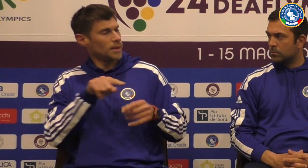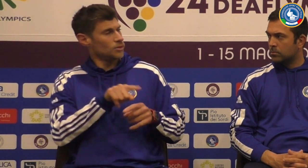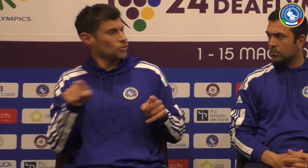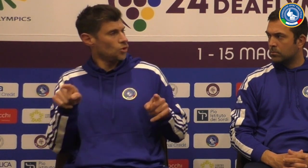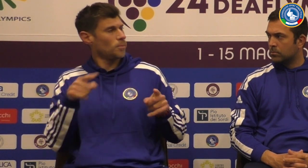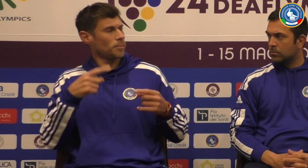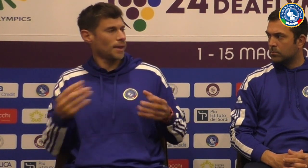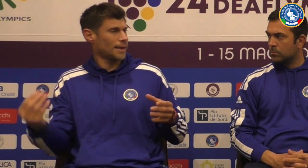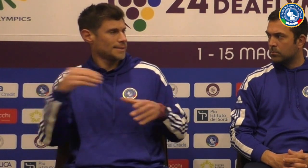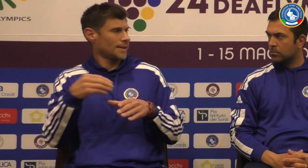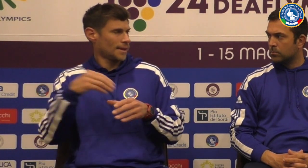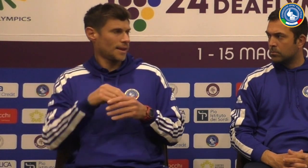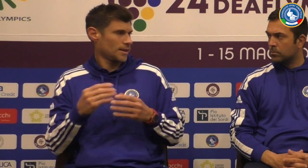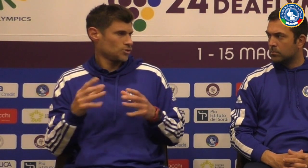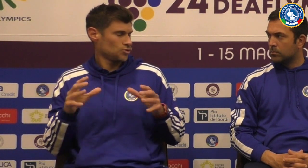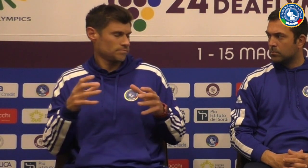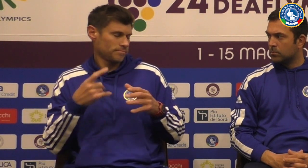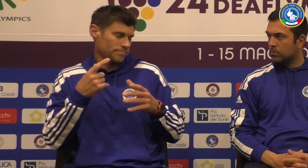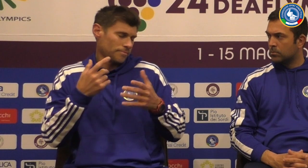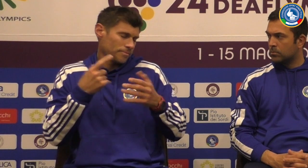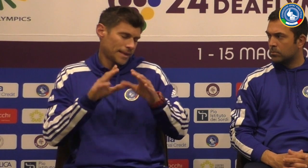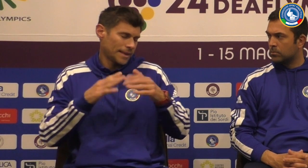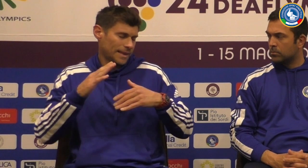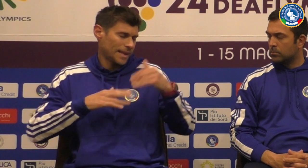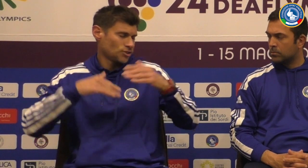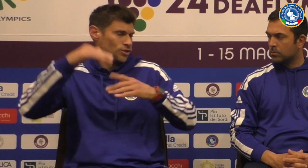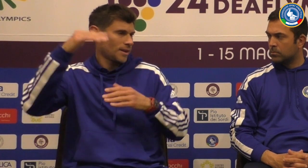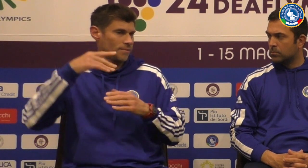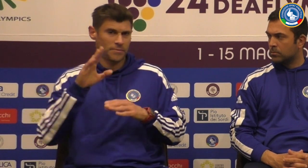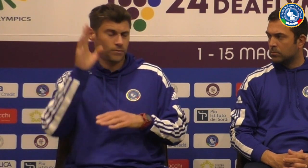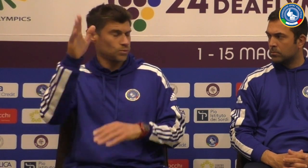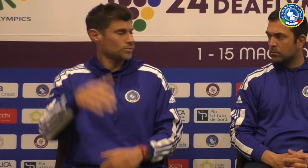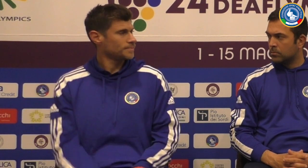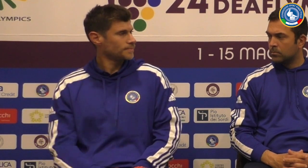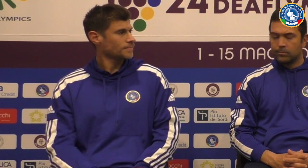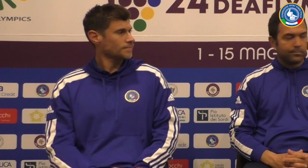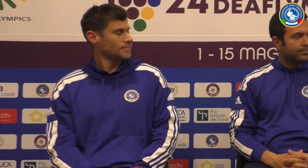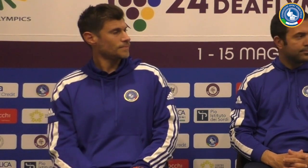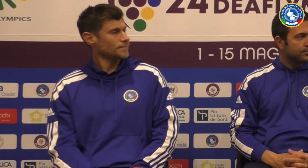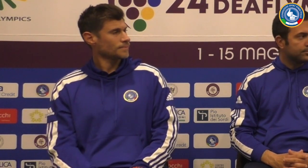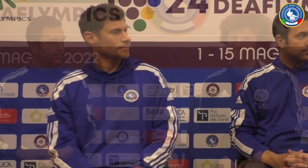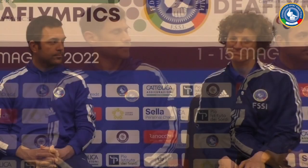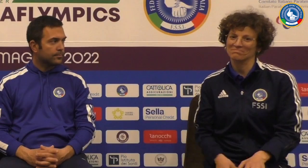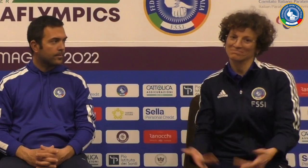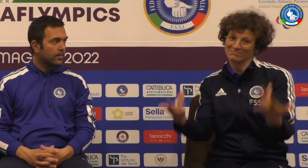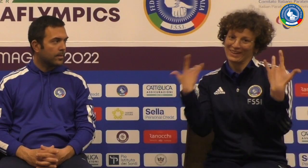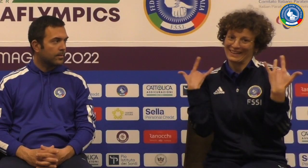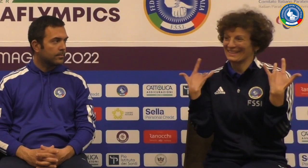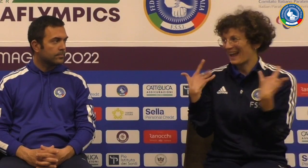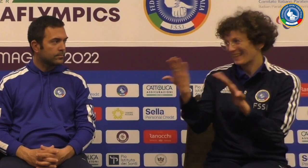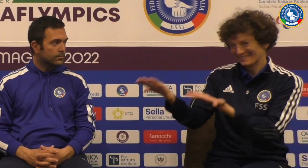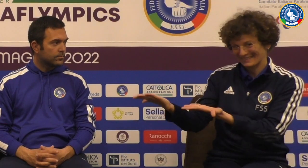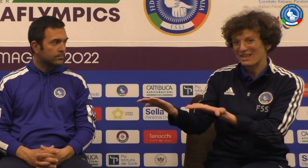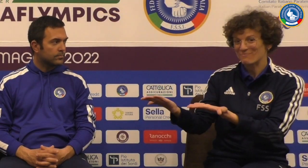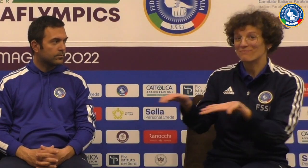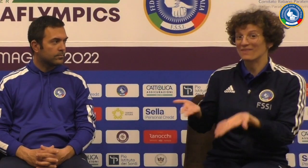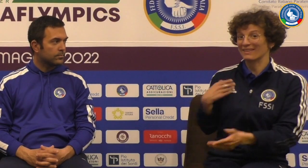e l'under 21 e in collaborazione appunto con quello staff attuale Abbiamo colpito dei nuovi giocatori perché